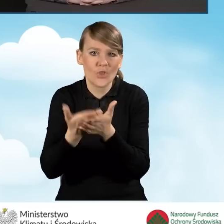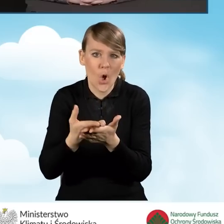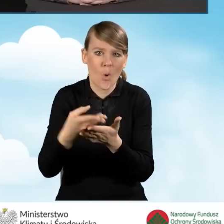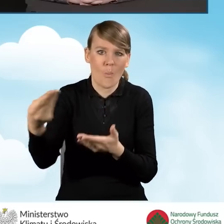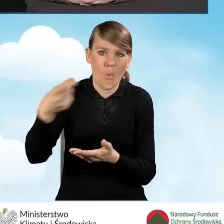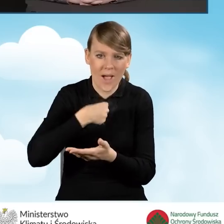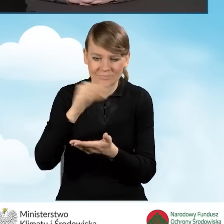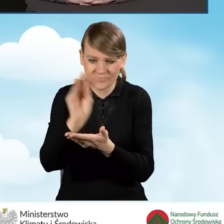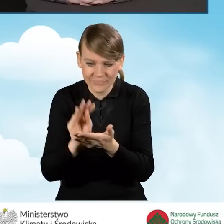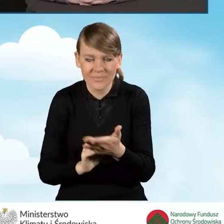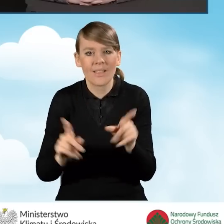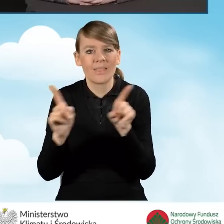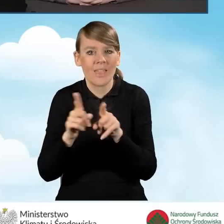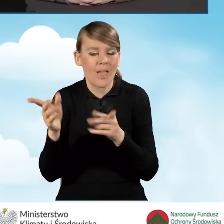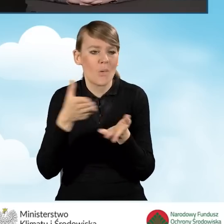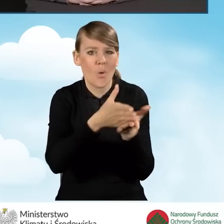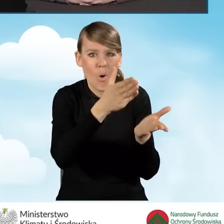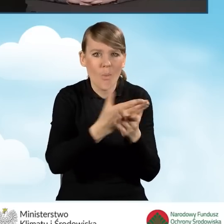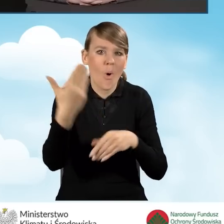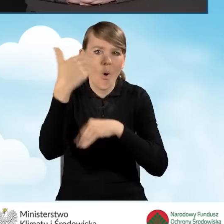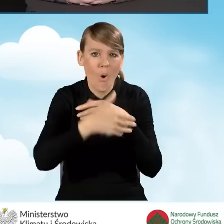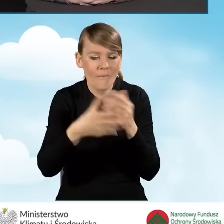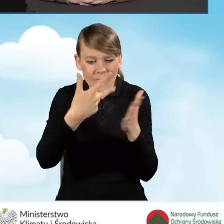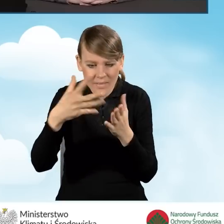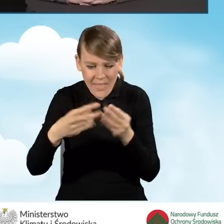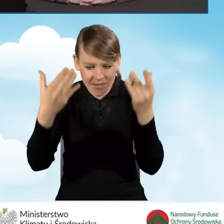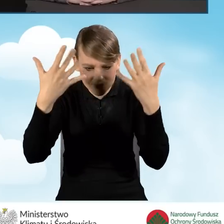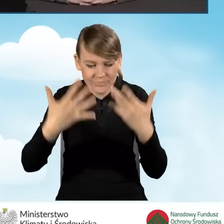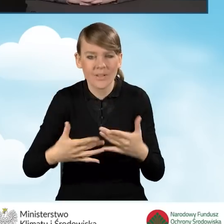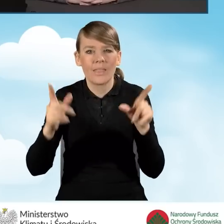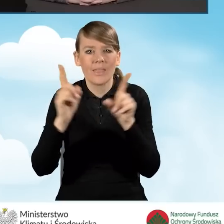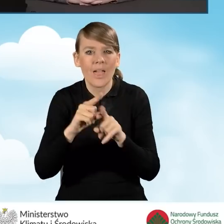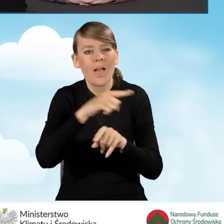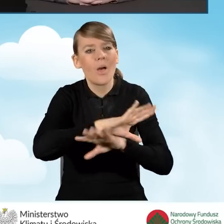Pomoc w rozliczeniu i zakończeniu realizacji przedsięwzięcia.